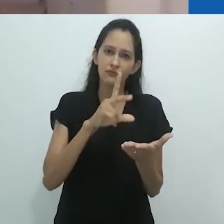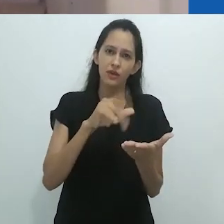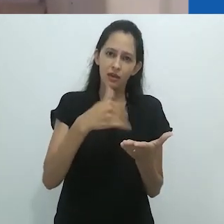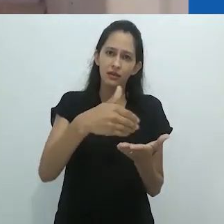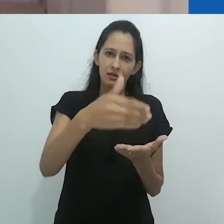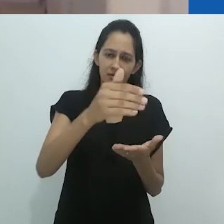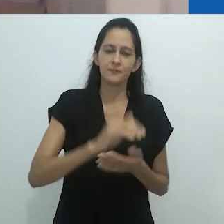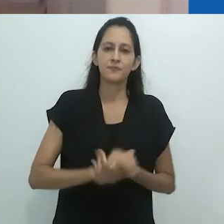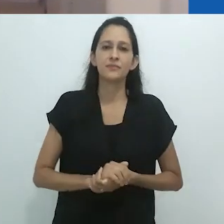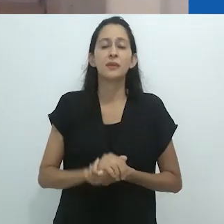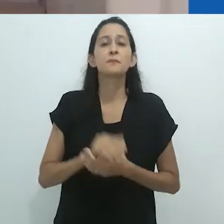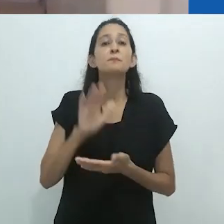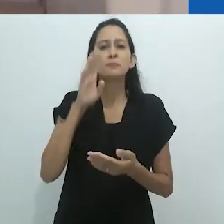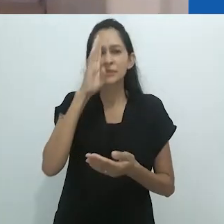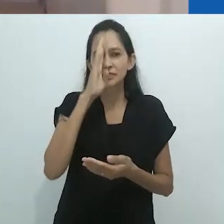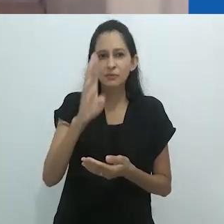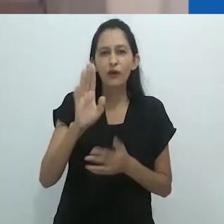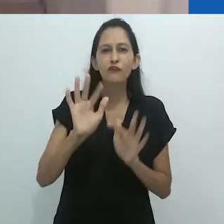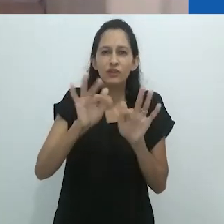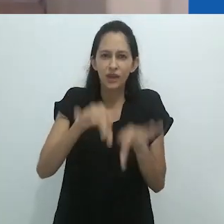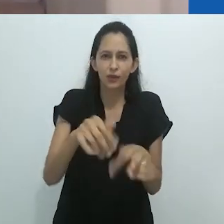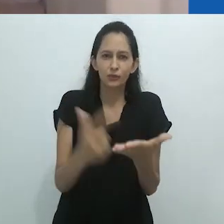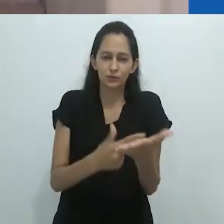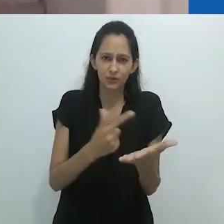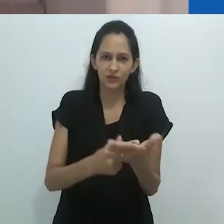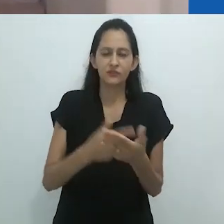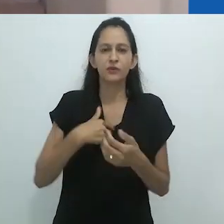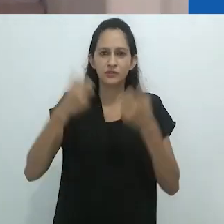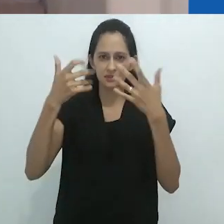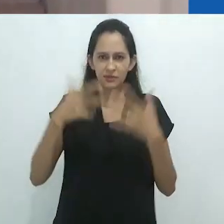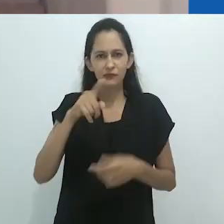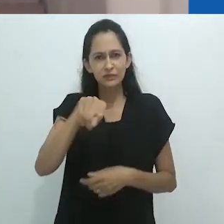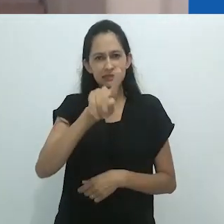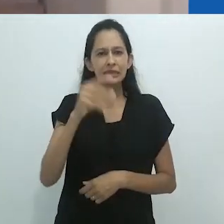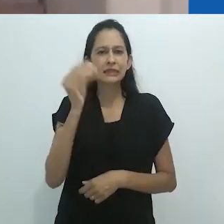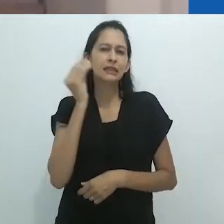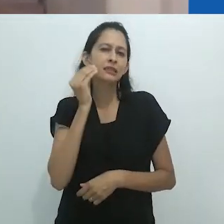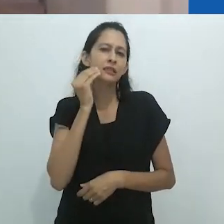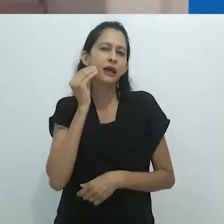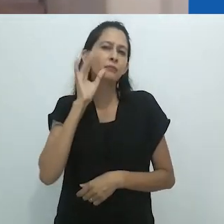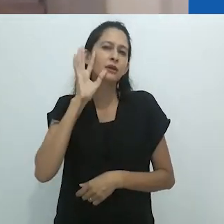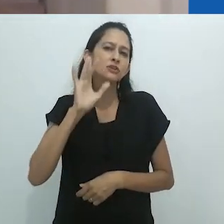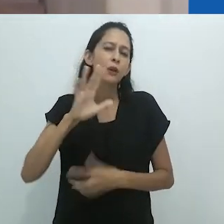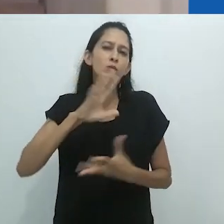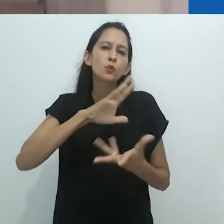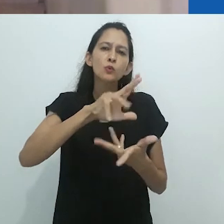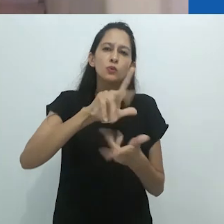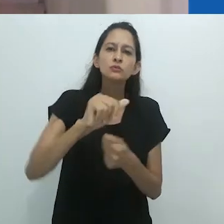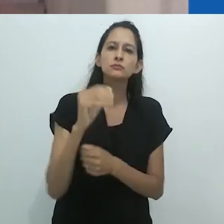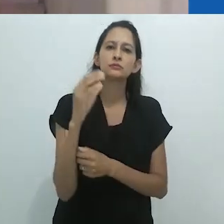“tente imaginar um mundo em que a ciência é natural, e tente imaginar um mundo em que a ciência fosse não-natural